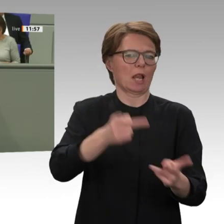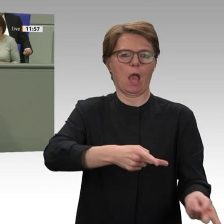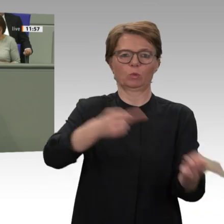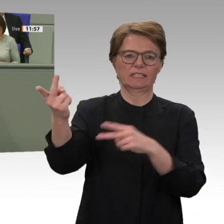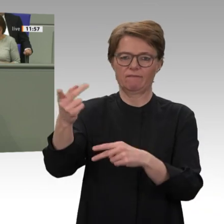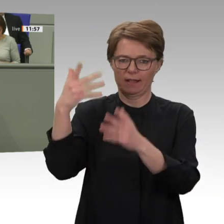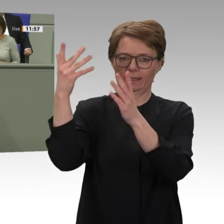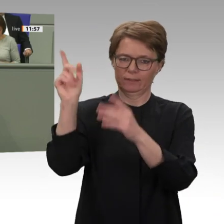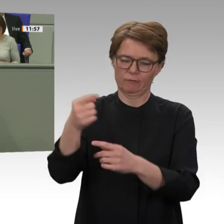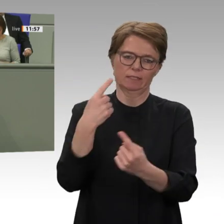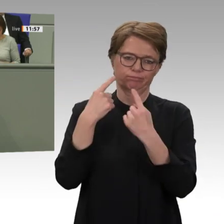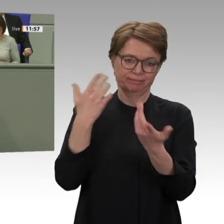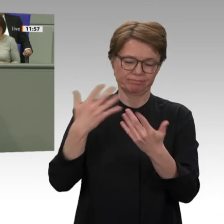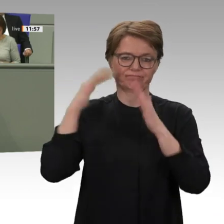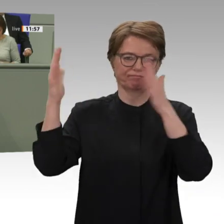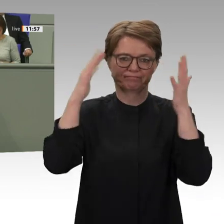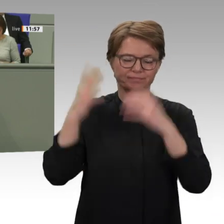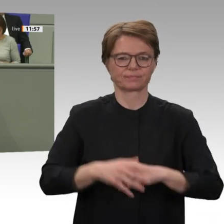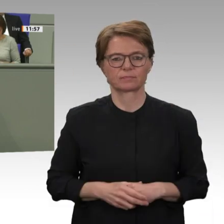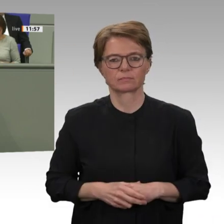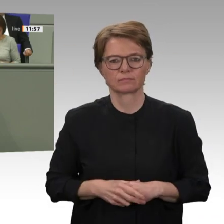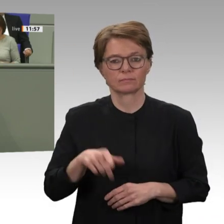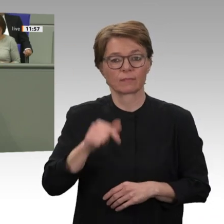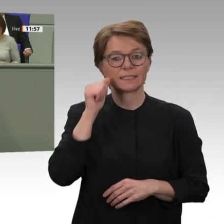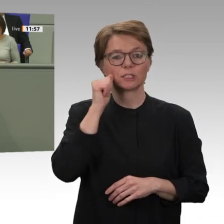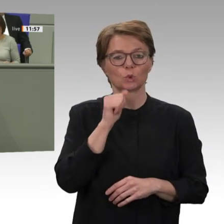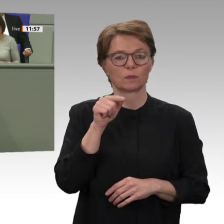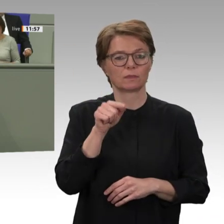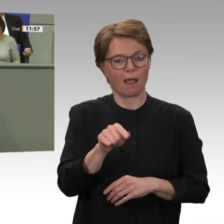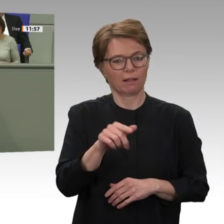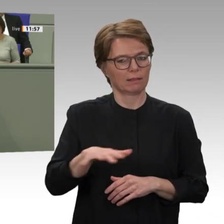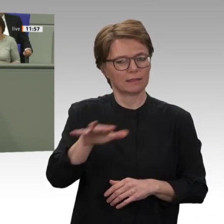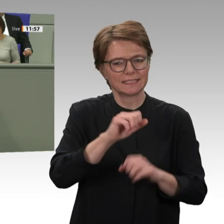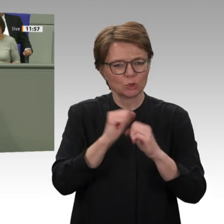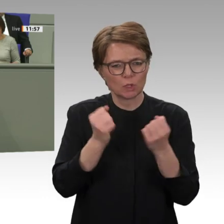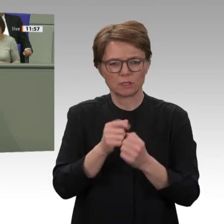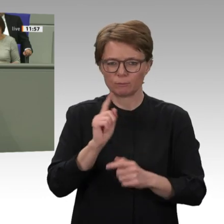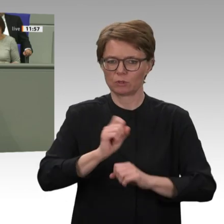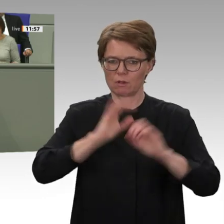sagen existiert heute so etwas wie eine politische Doppelherrschaft. Baschirs bisherige